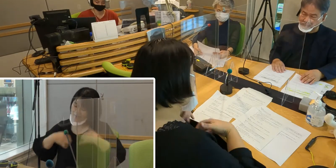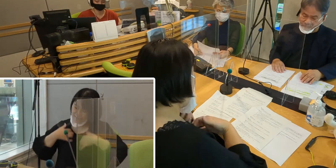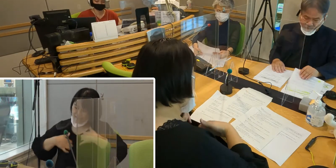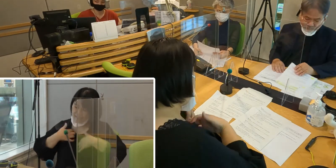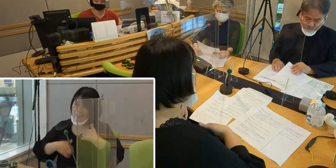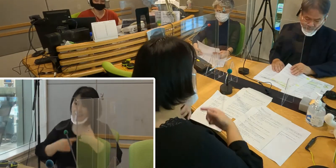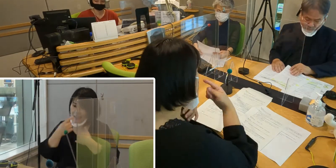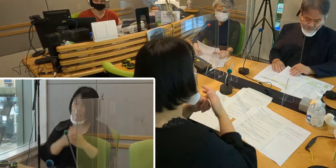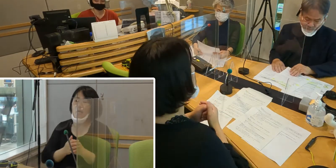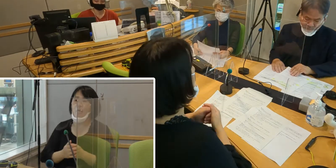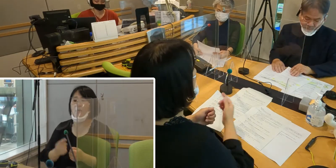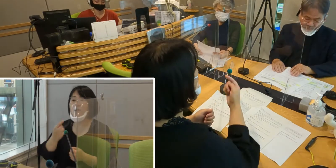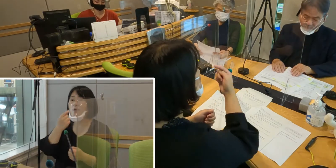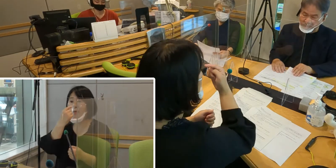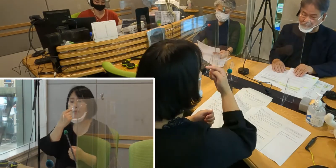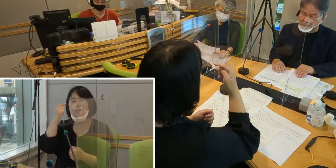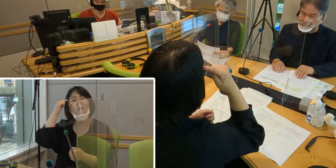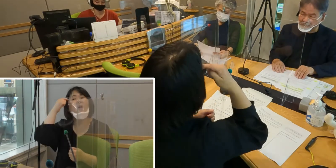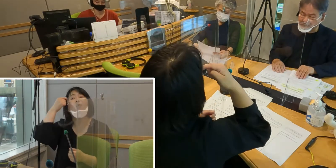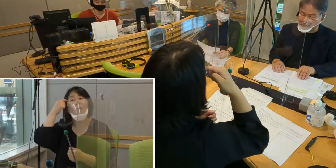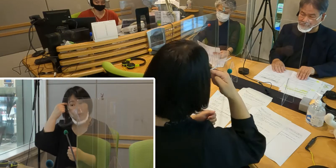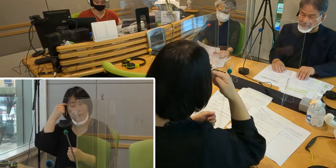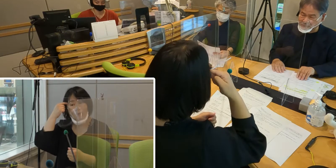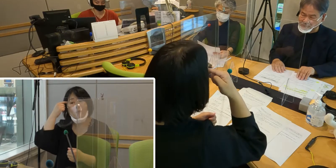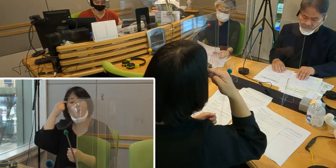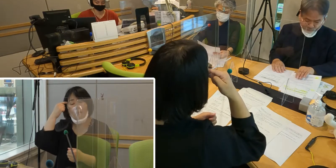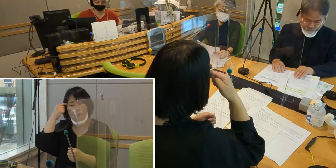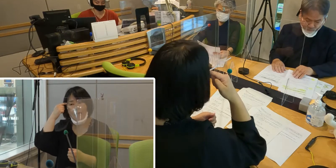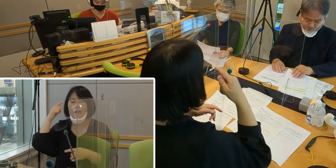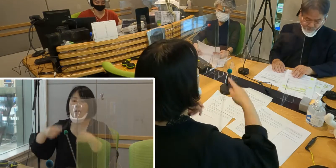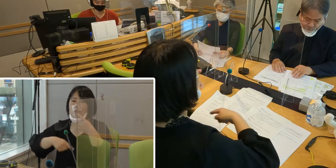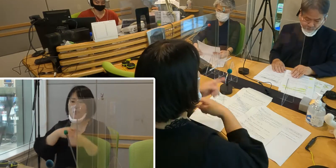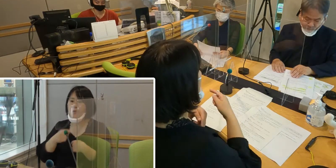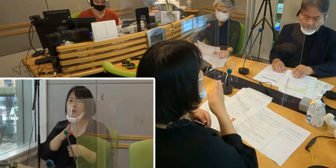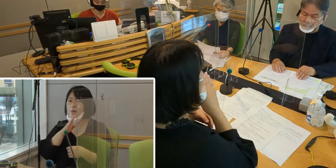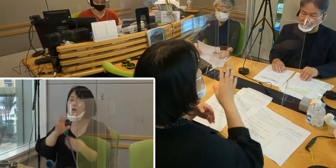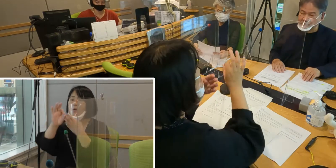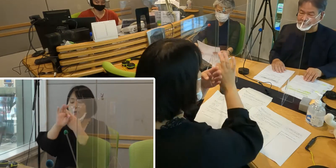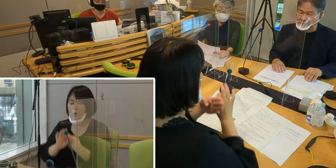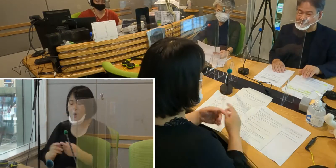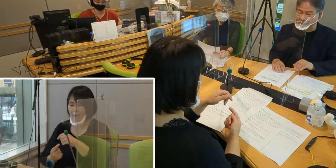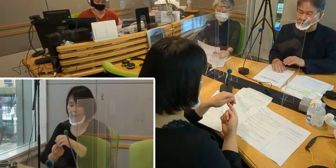私が思いますには、 手話言語条例がきっかけとなって